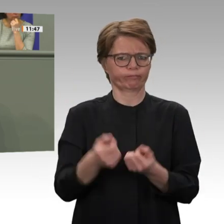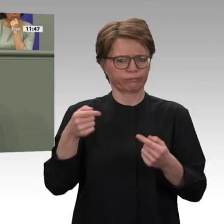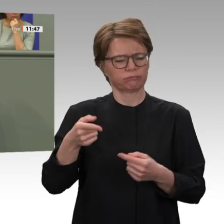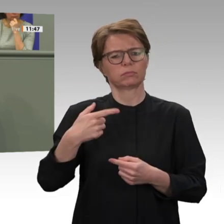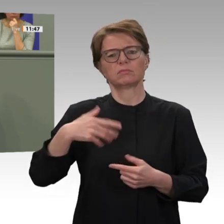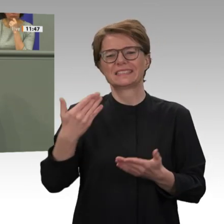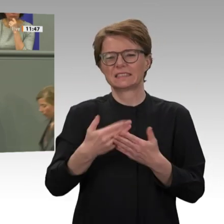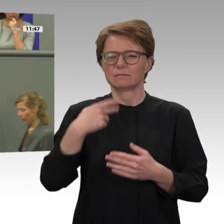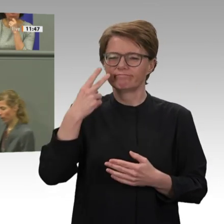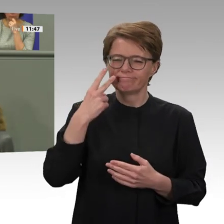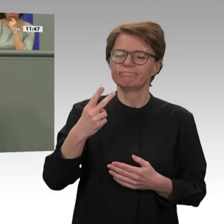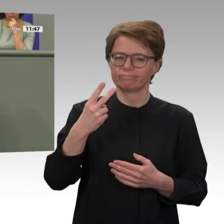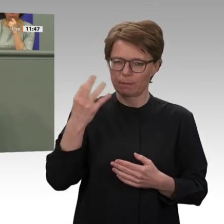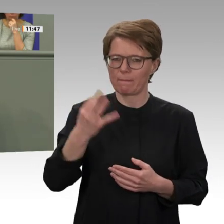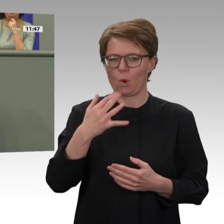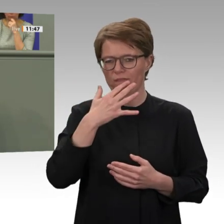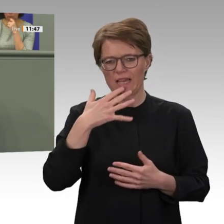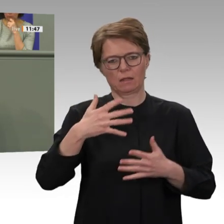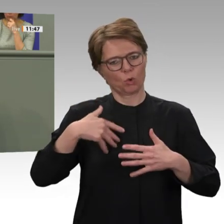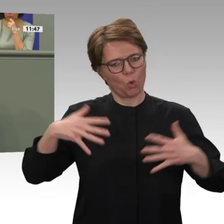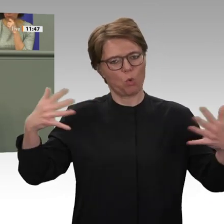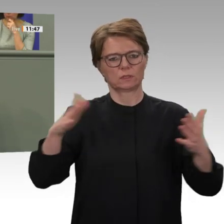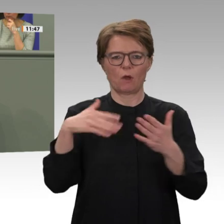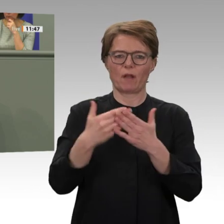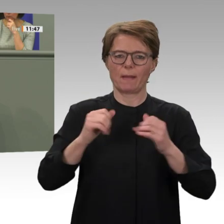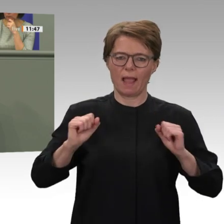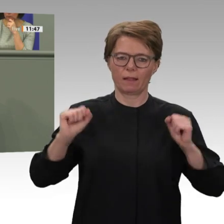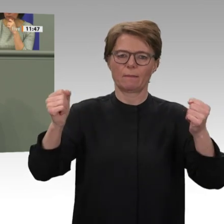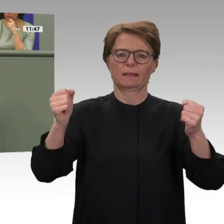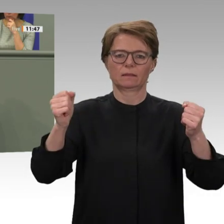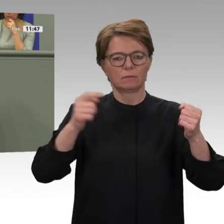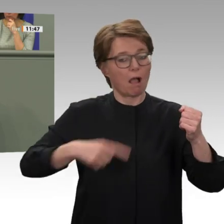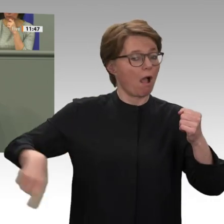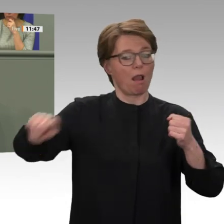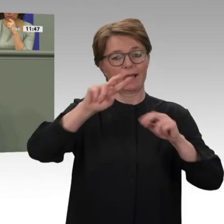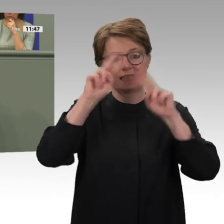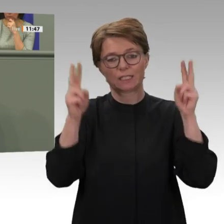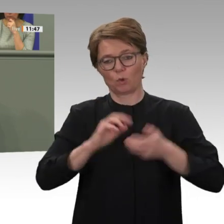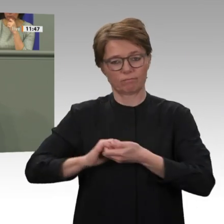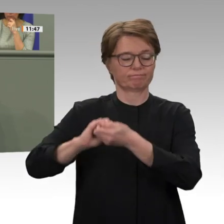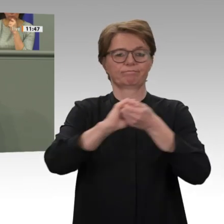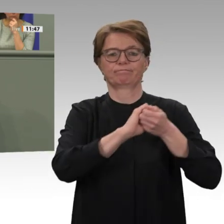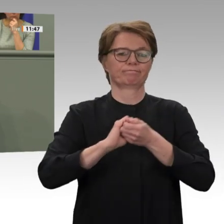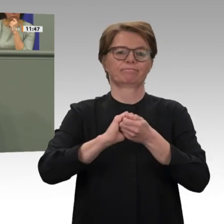verdient, dass wir sie nicht im Stich lassen, sondern den politischen Wandel im Land weiter unterstützen. Nur ein langer Atem hat uns